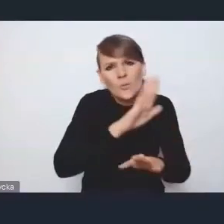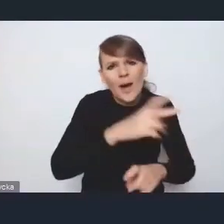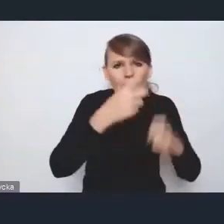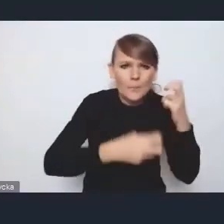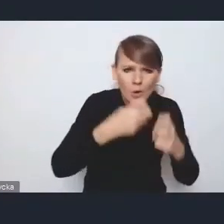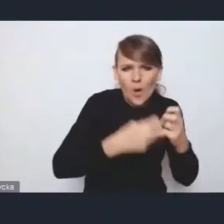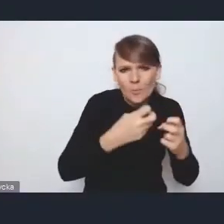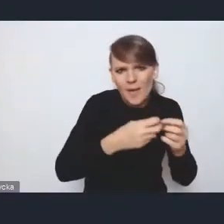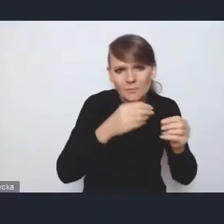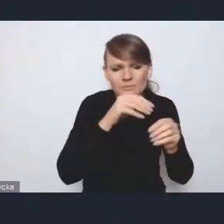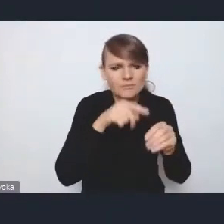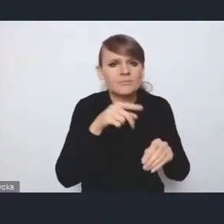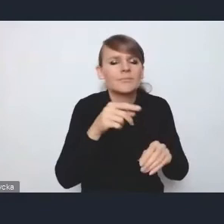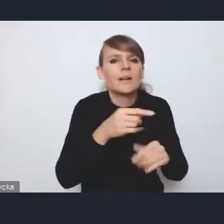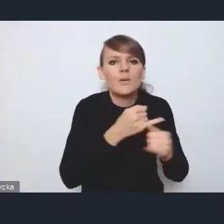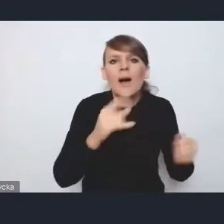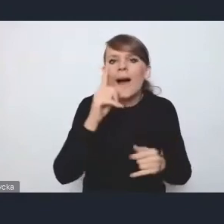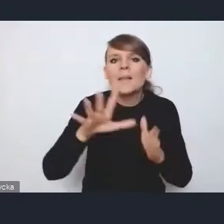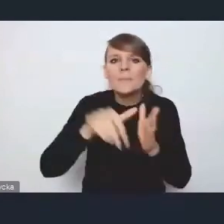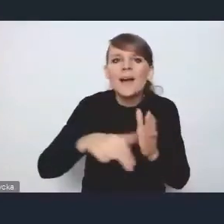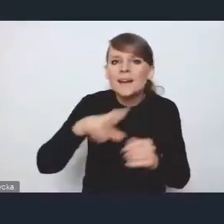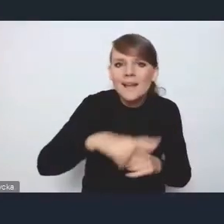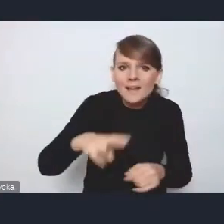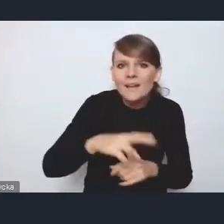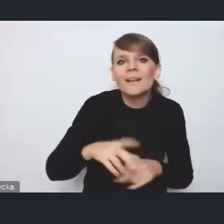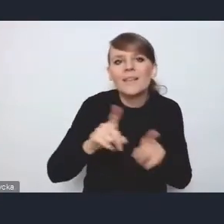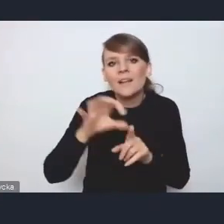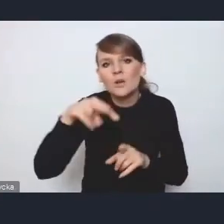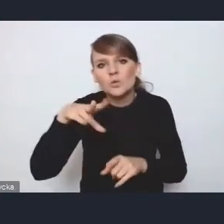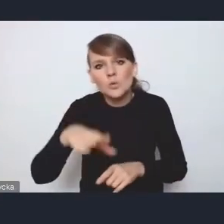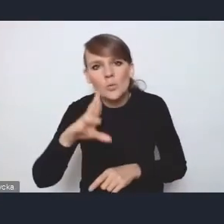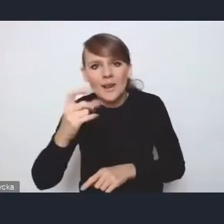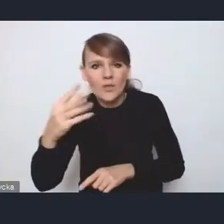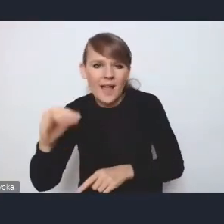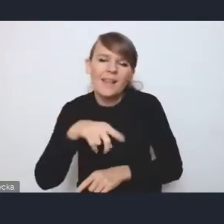ale właśnie te miasta regionalne i subregionalne, czyli takie, powiedzmy, między 200 a 50 tysięcy mieszkańców,